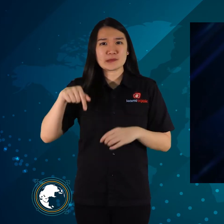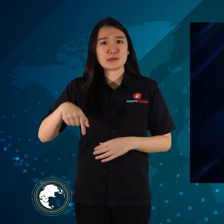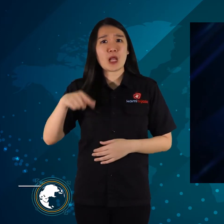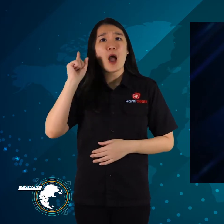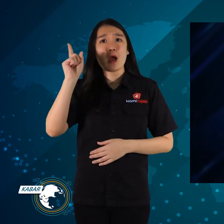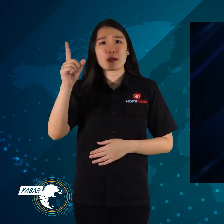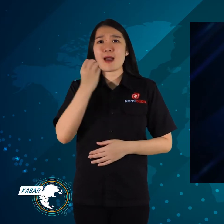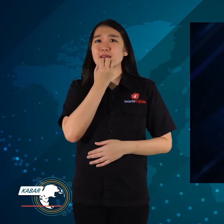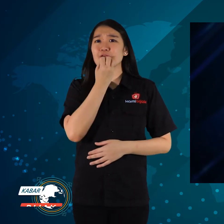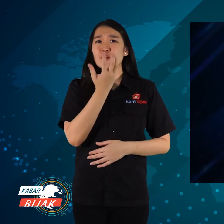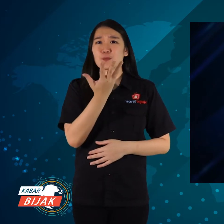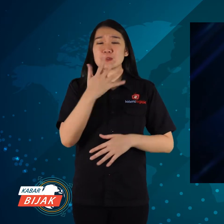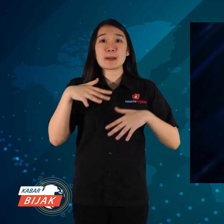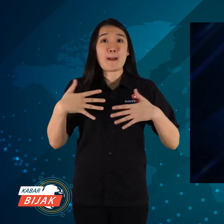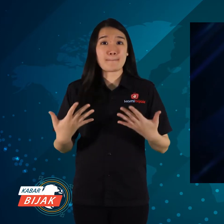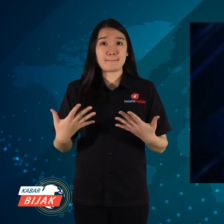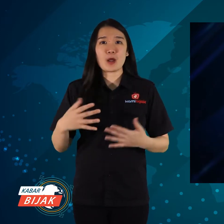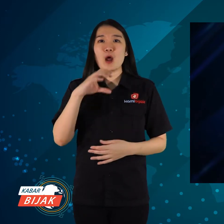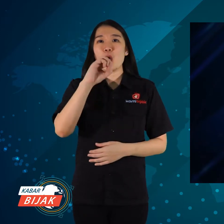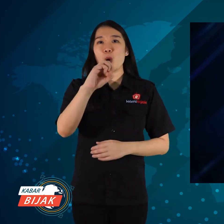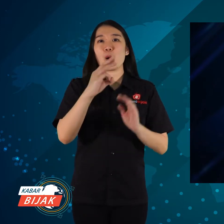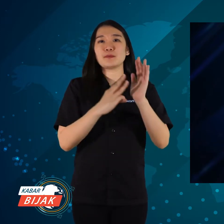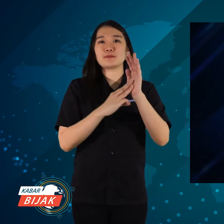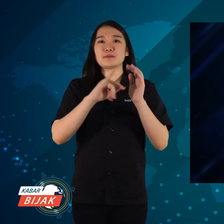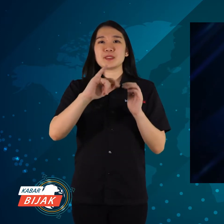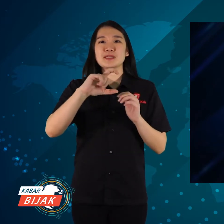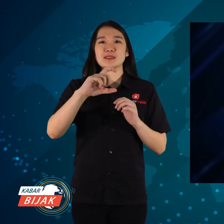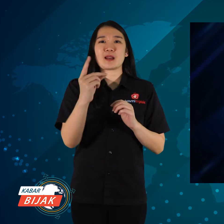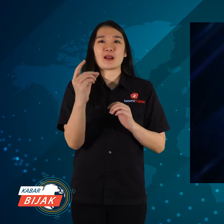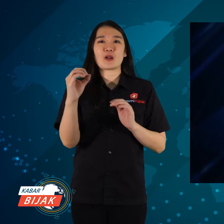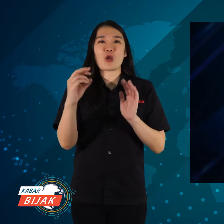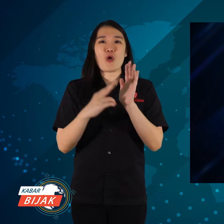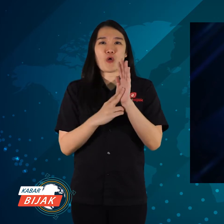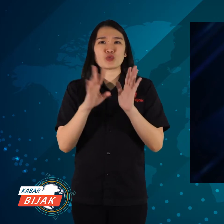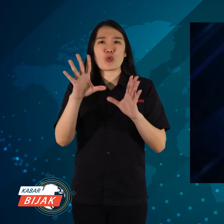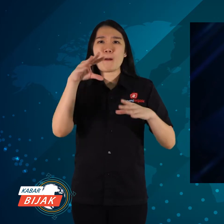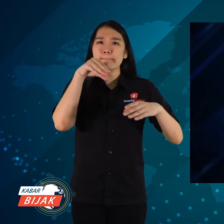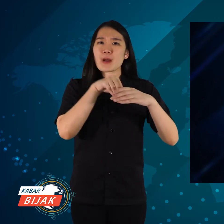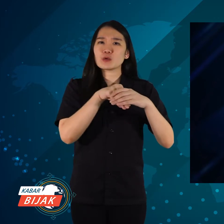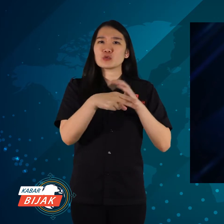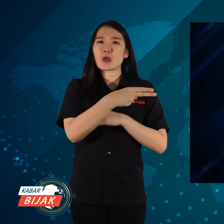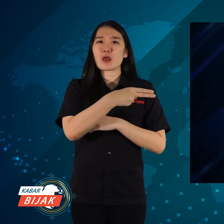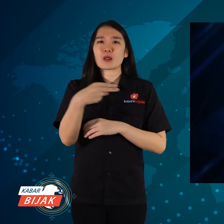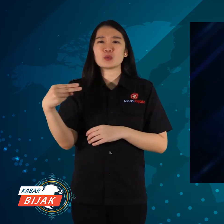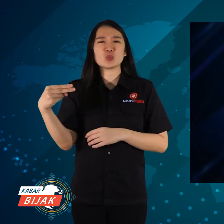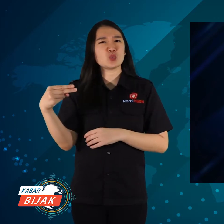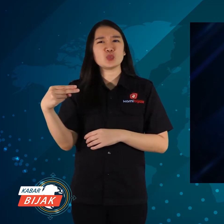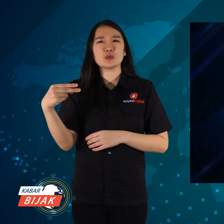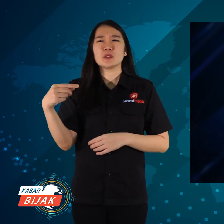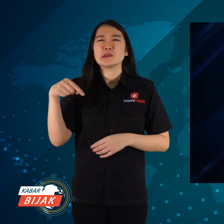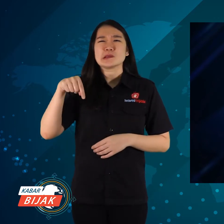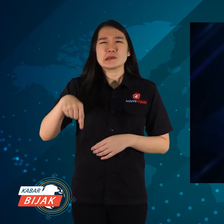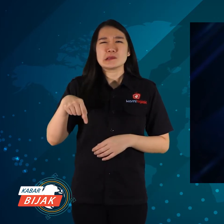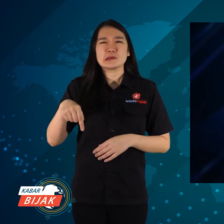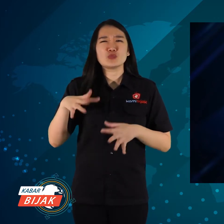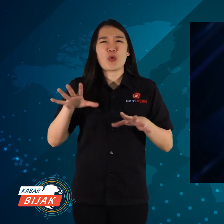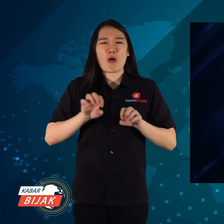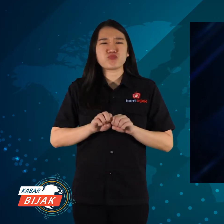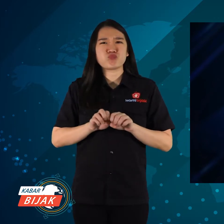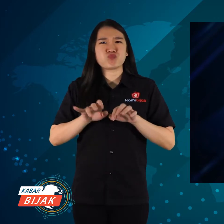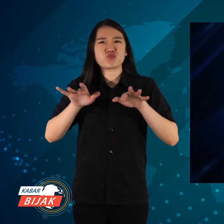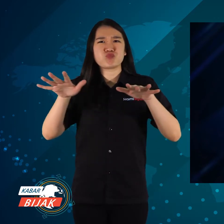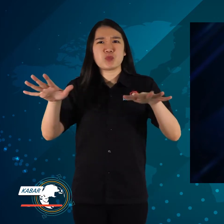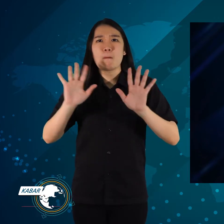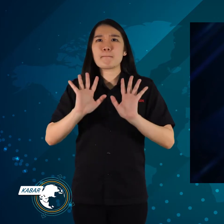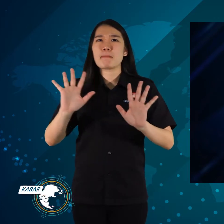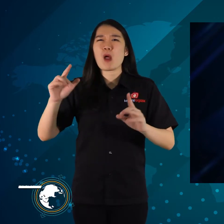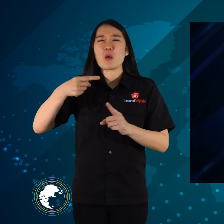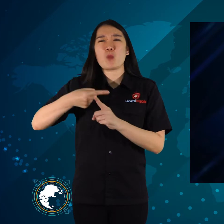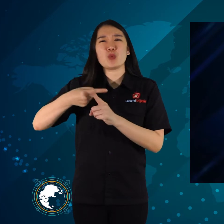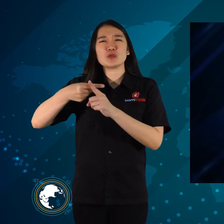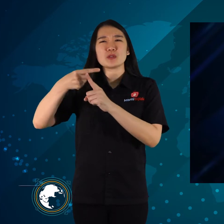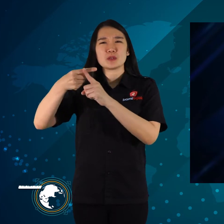Ada informasi Omicron yang sudah masuk Indonesia, menyebar hingga banyak yang positif.